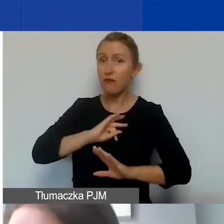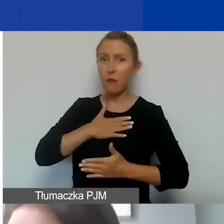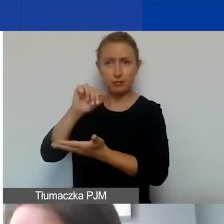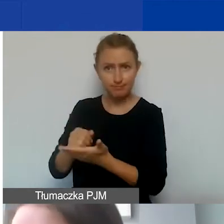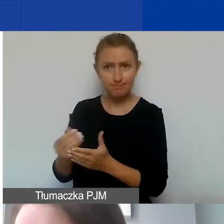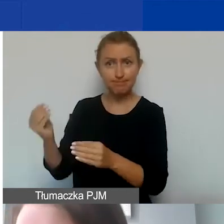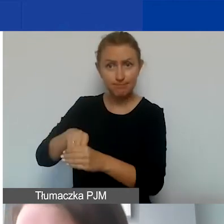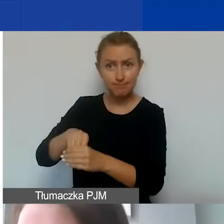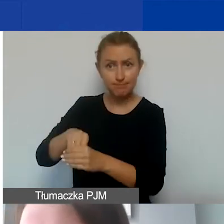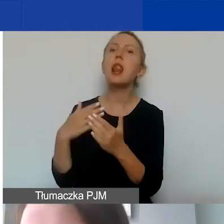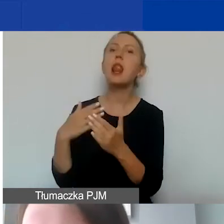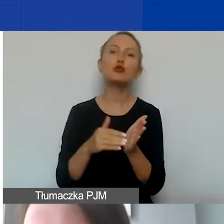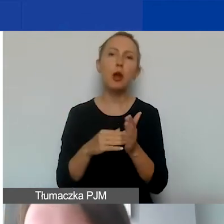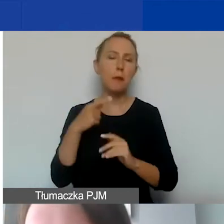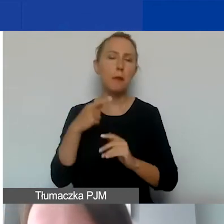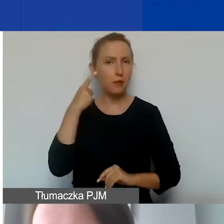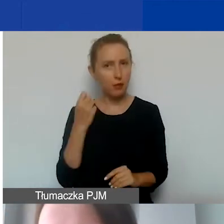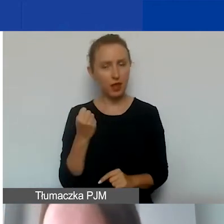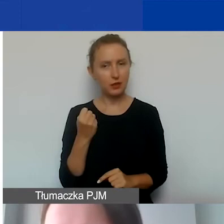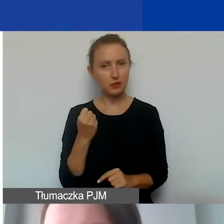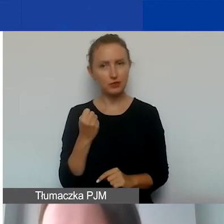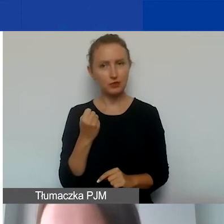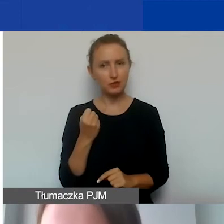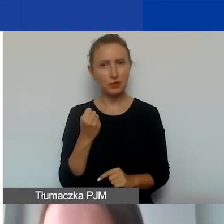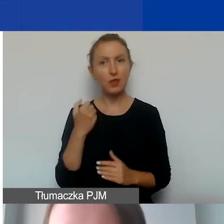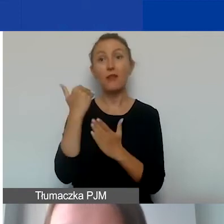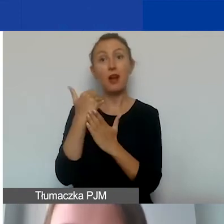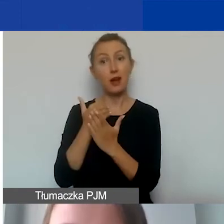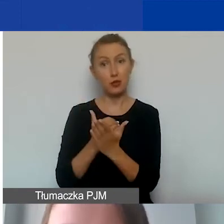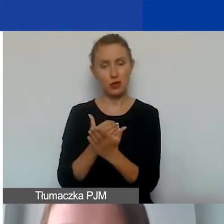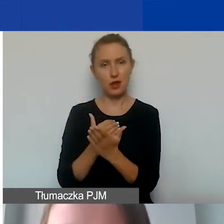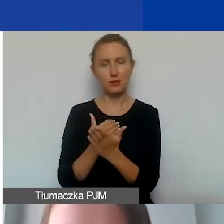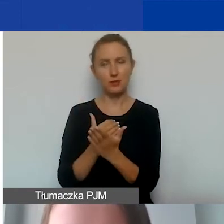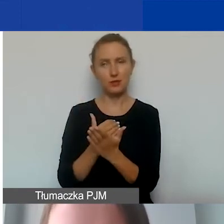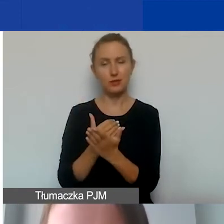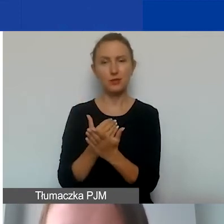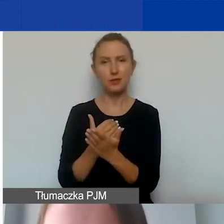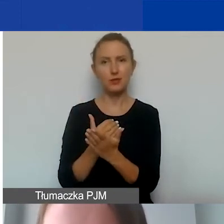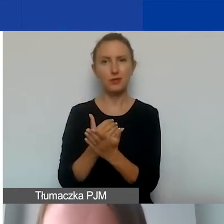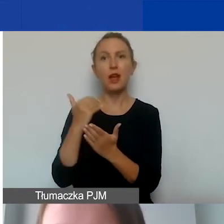W związku z tym trzeba pamiętać o warunkach, które obowiązują.